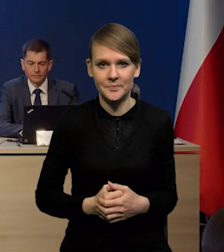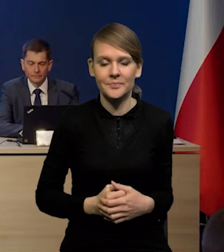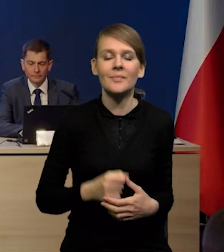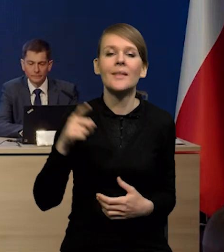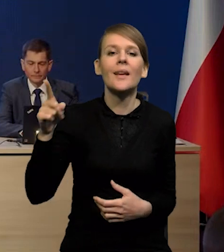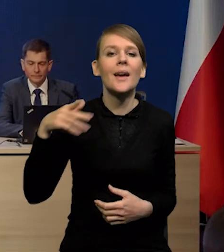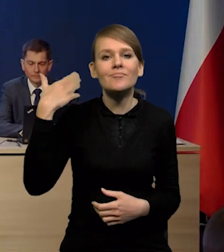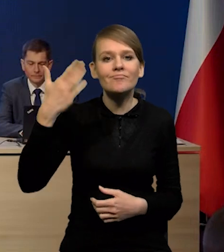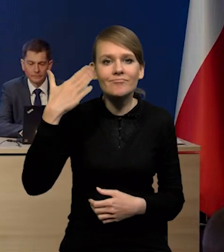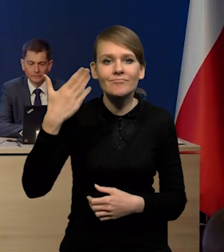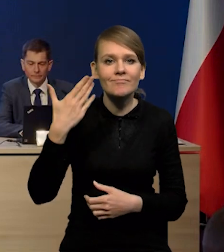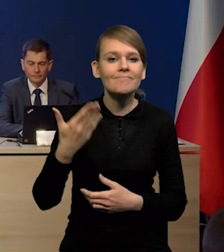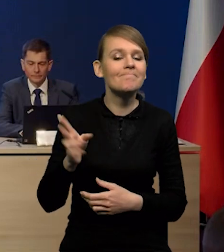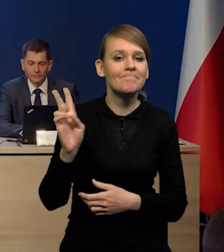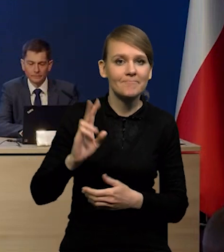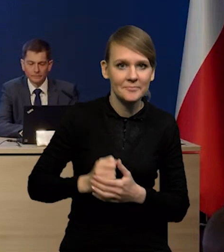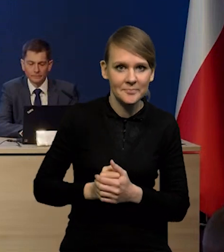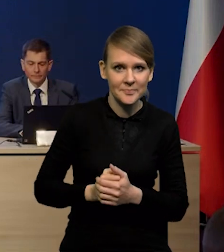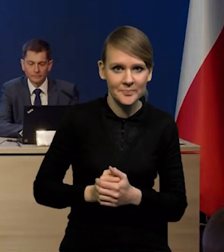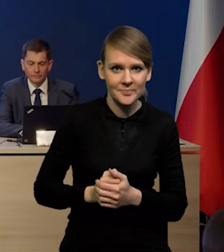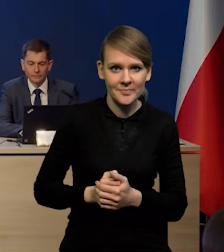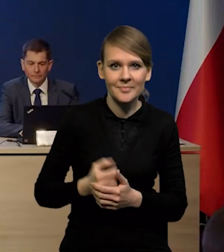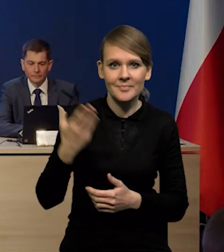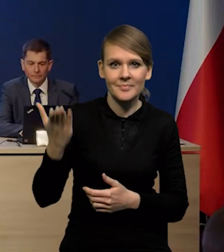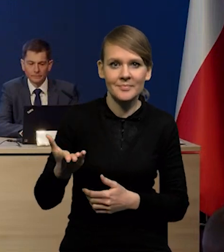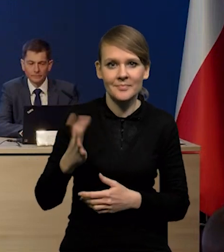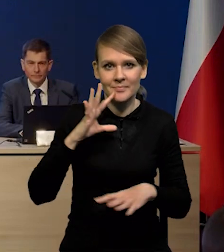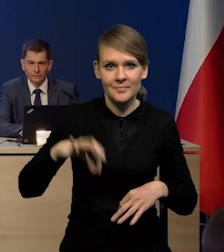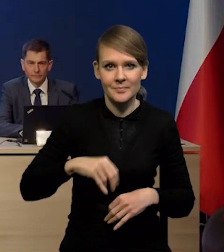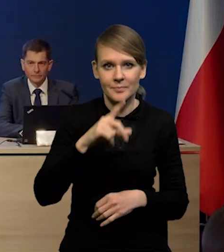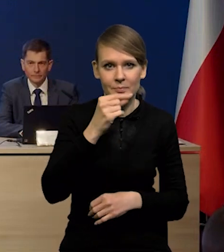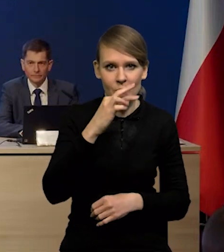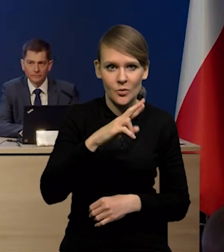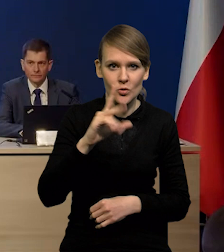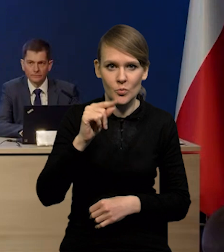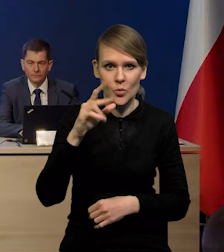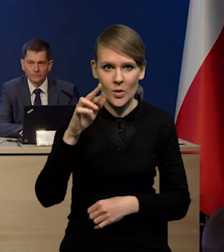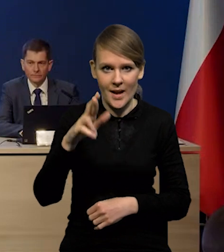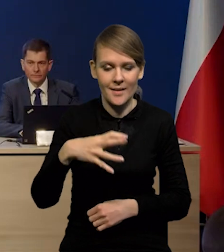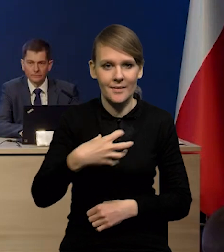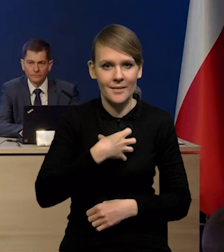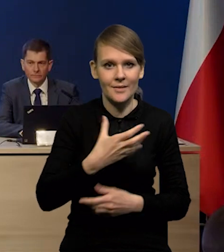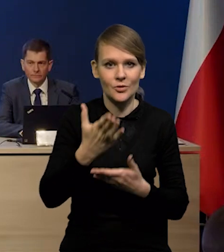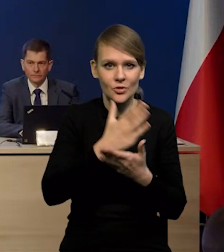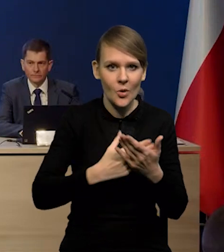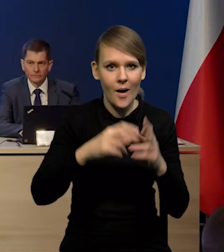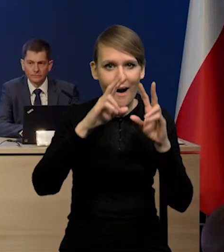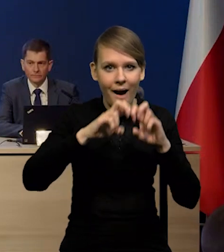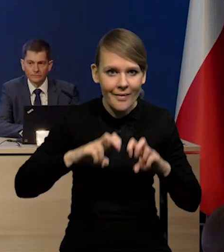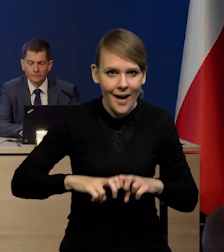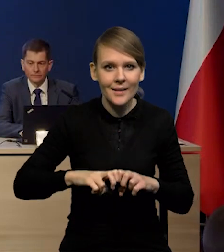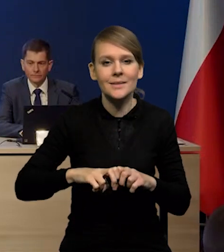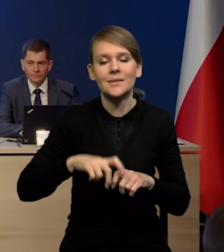Prezentację tradycyjnie przedstawią Państwu Pan Piotr Szpunar, Dyrektor Departamentu Analiz i Badań Ekonomicznych